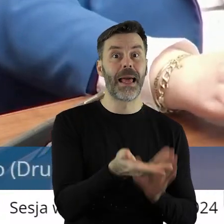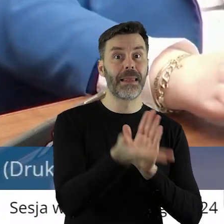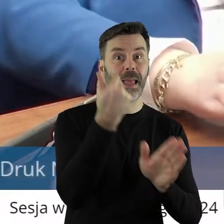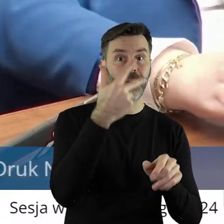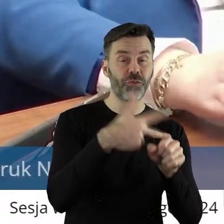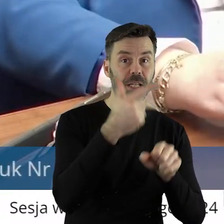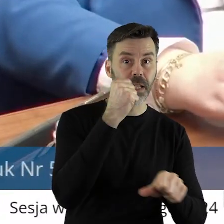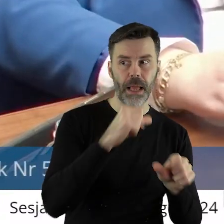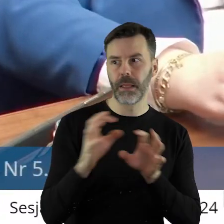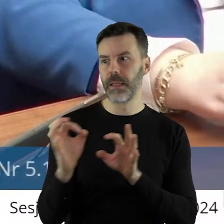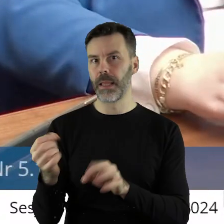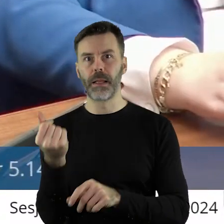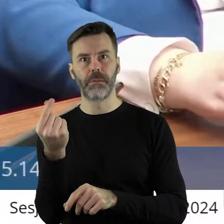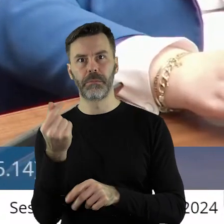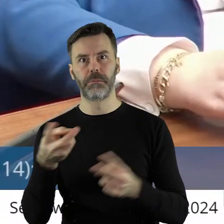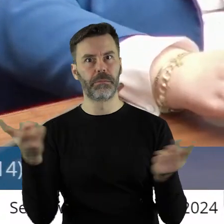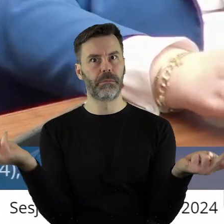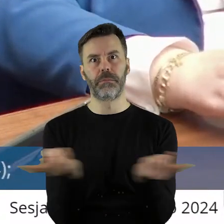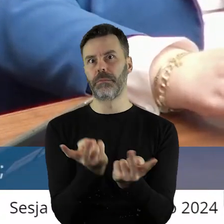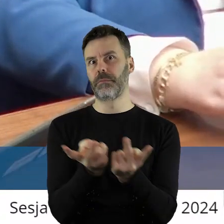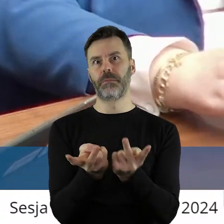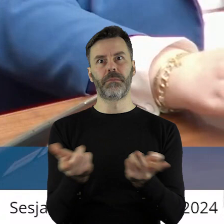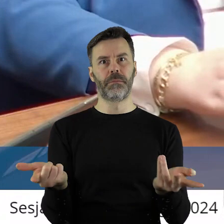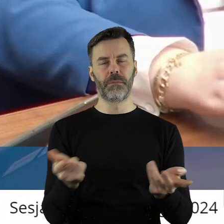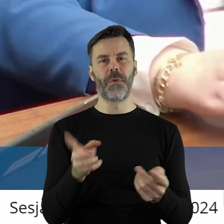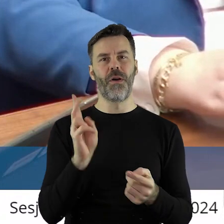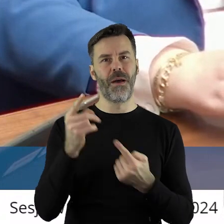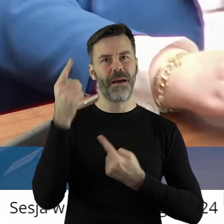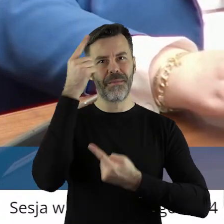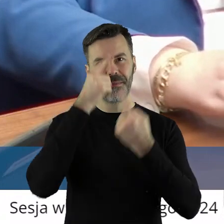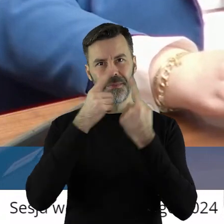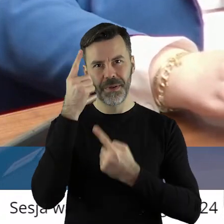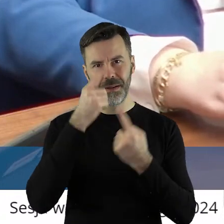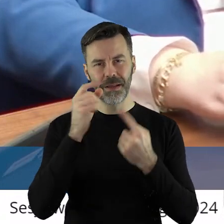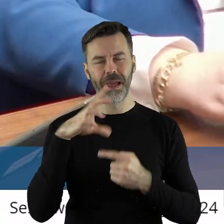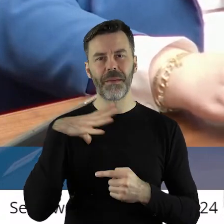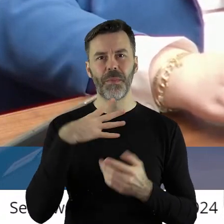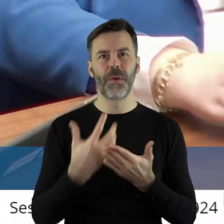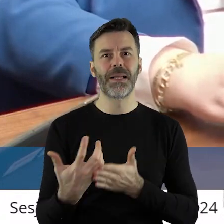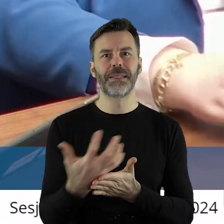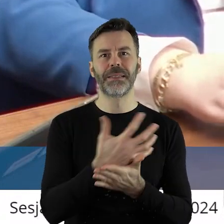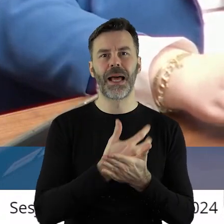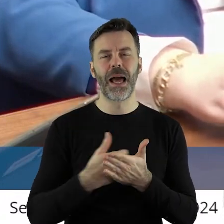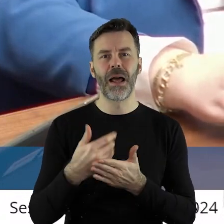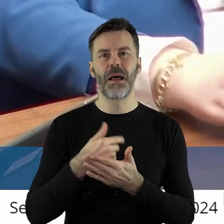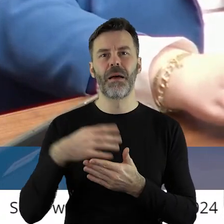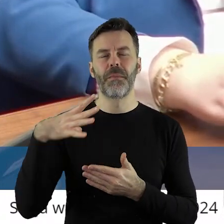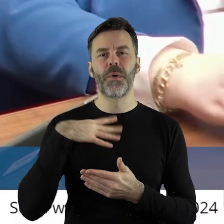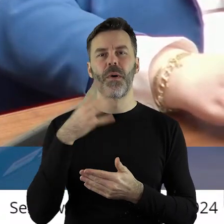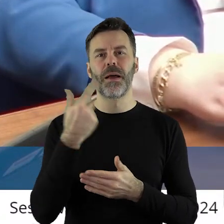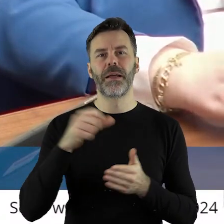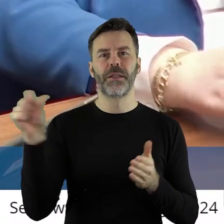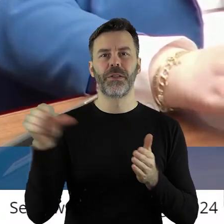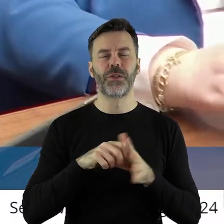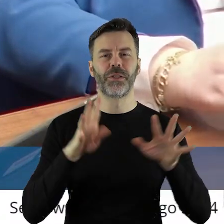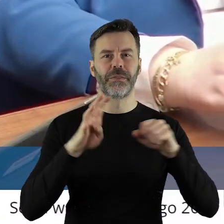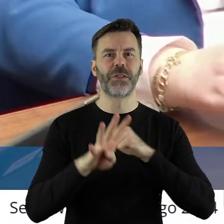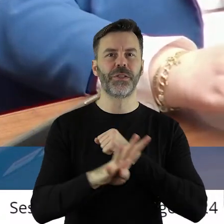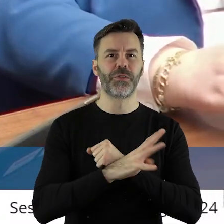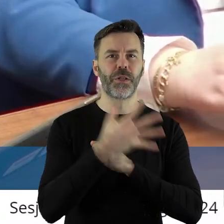państwo, gratuluję. Niech każdy sobie pomyśli, jaką miał pensję w 1995 roku,